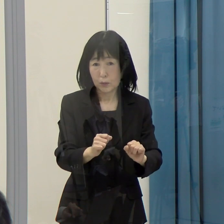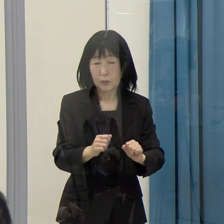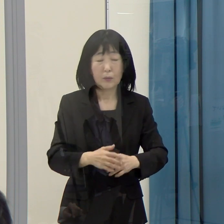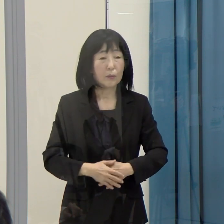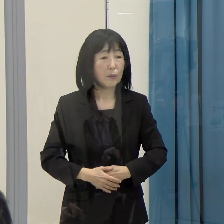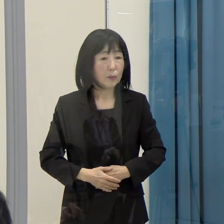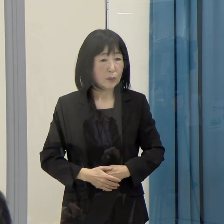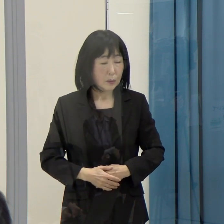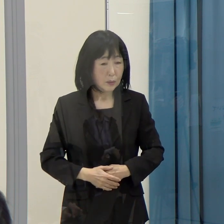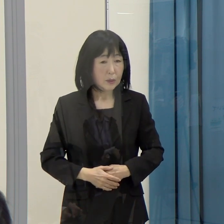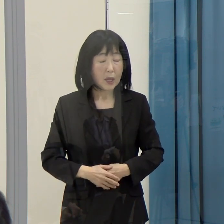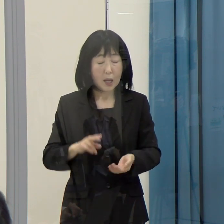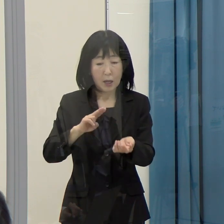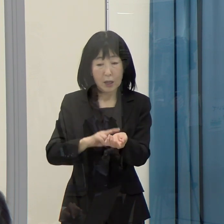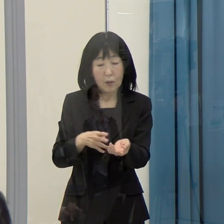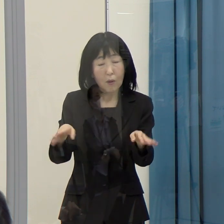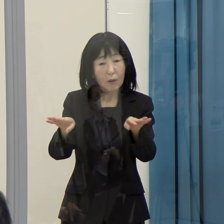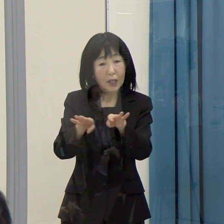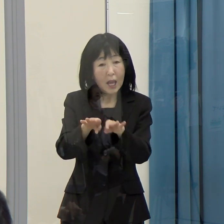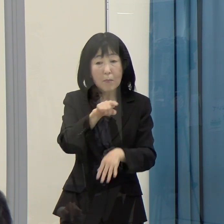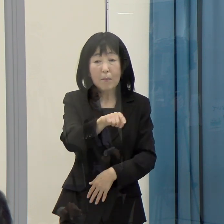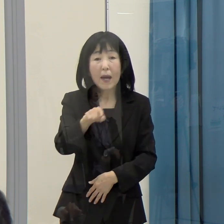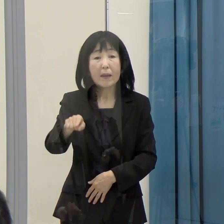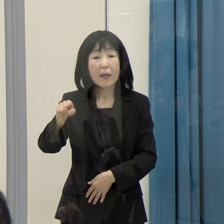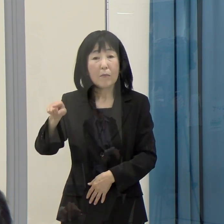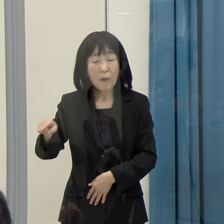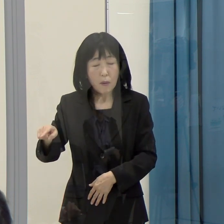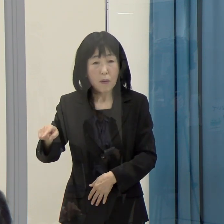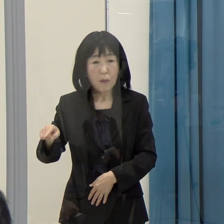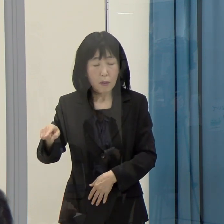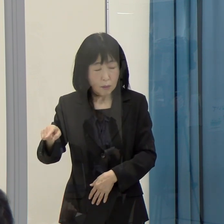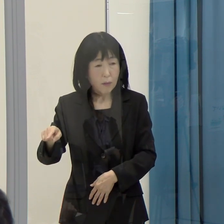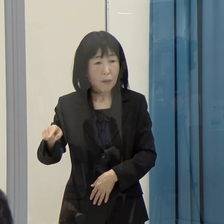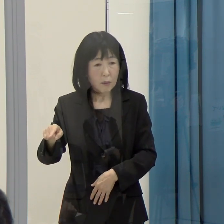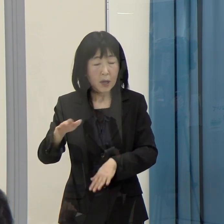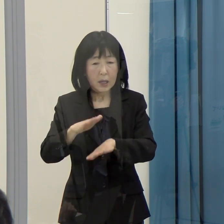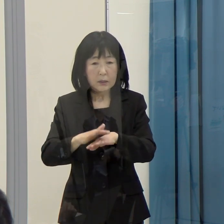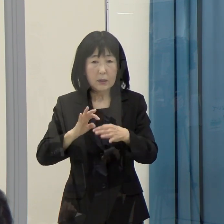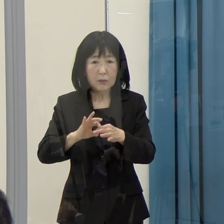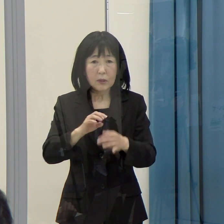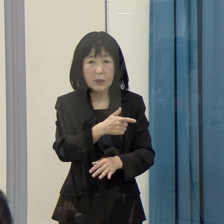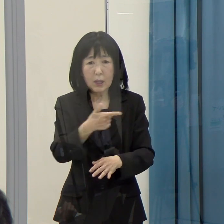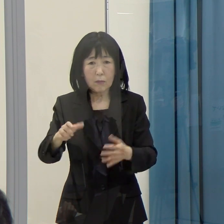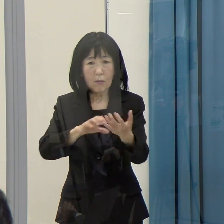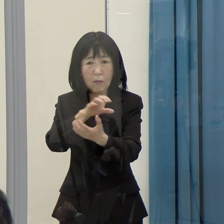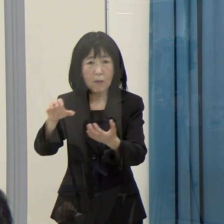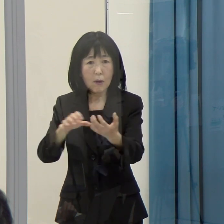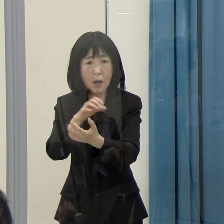また、医療現場でもそういう混乱が生じる恐れはないかという懸念があります。